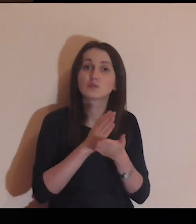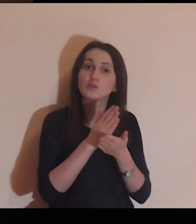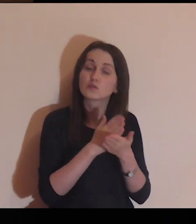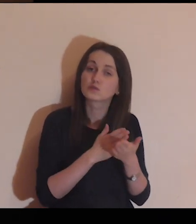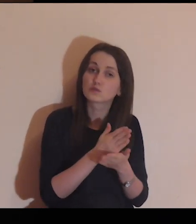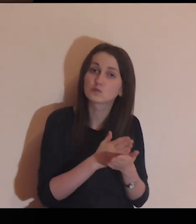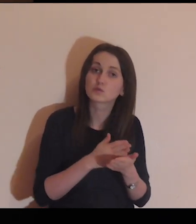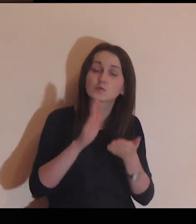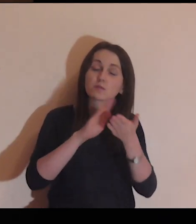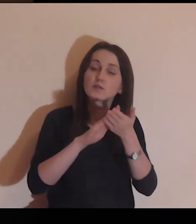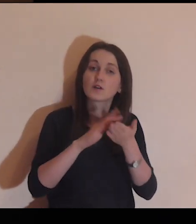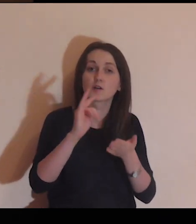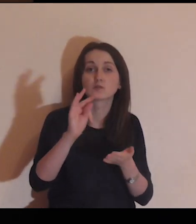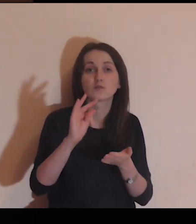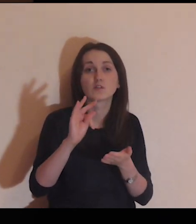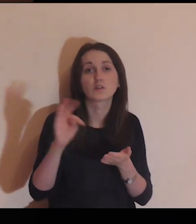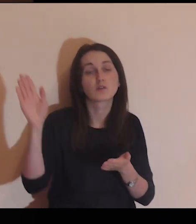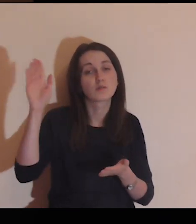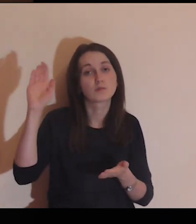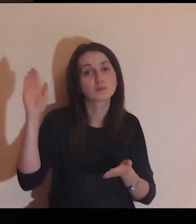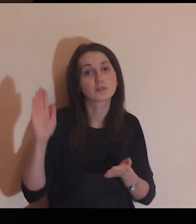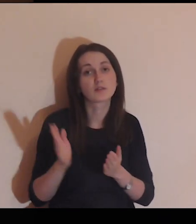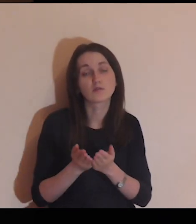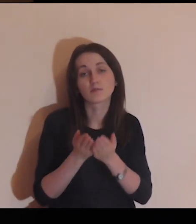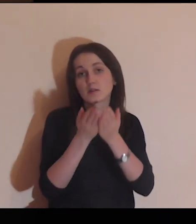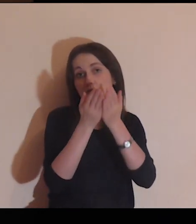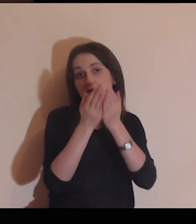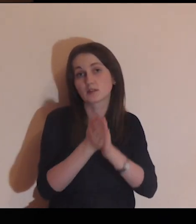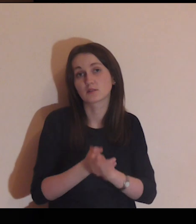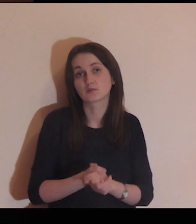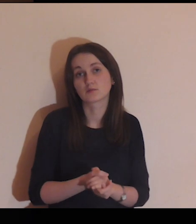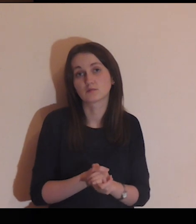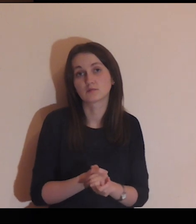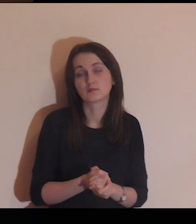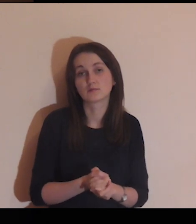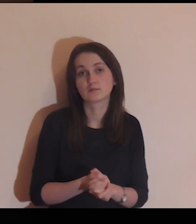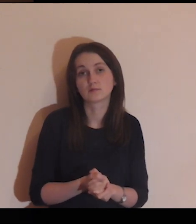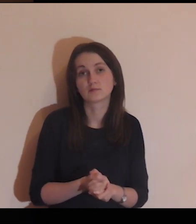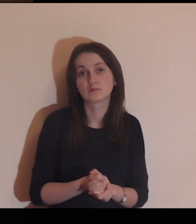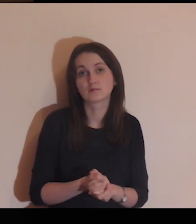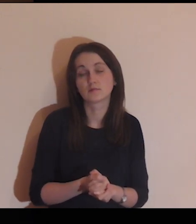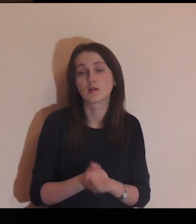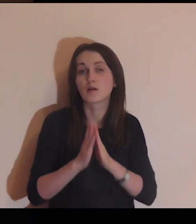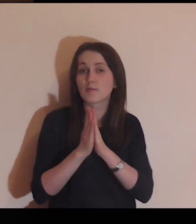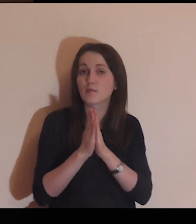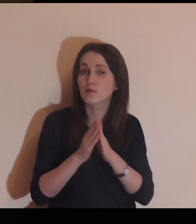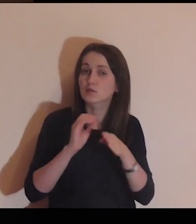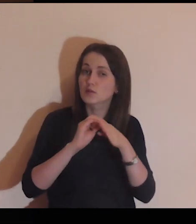jedynie do służby i chwały Twojego Boskiego Majestatu.